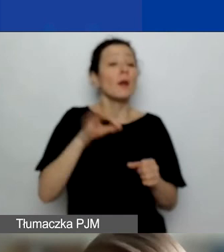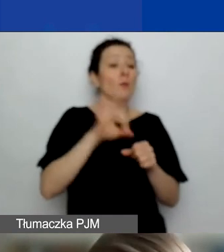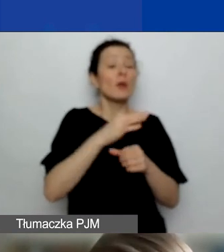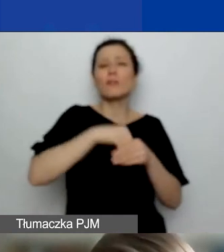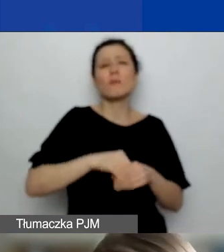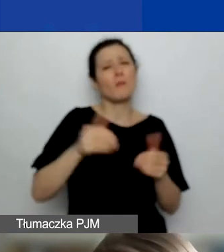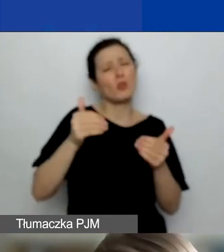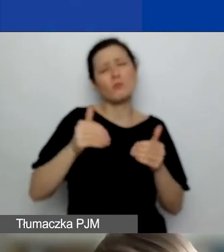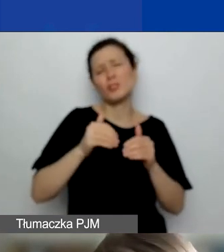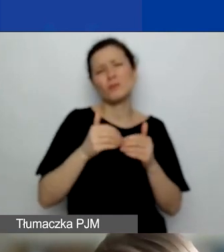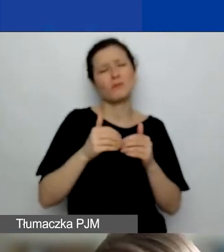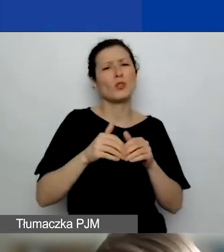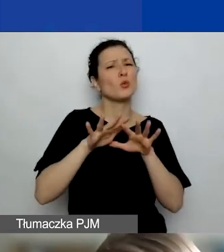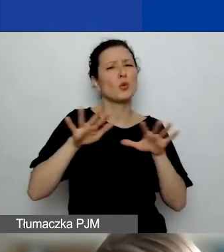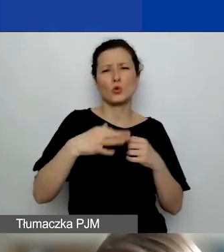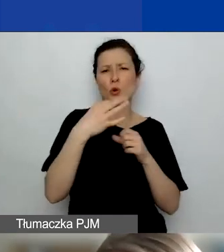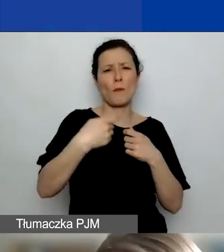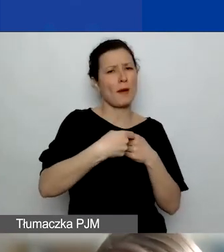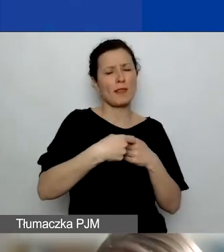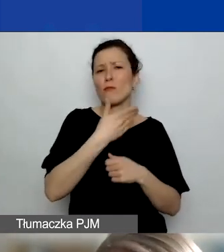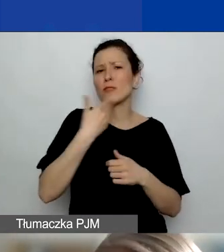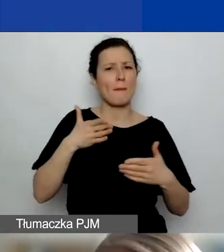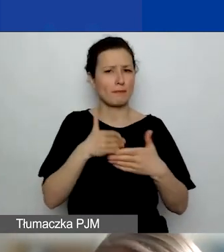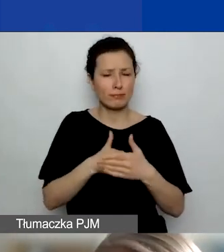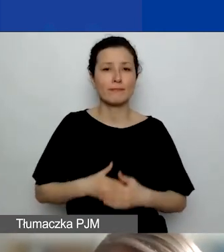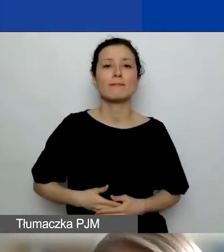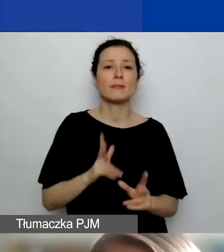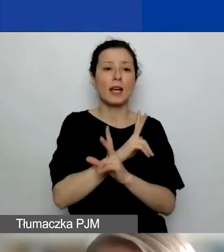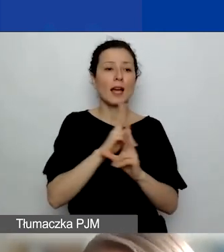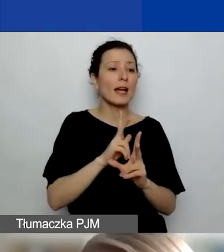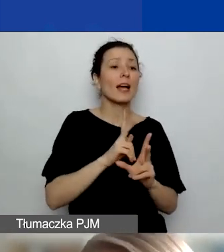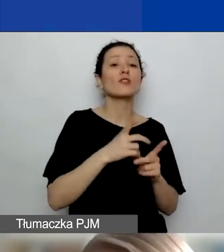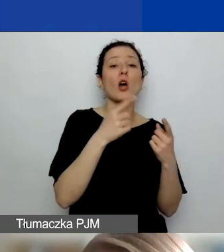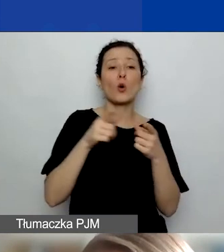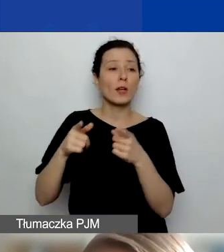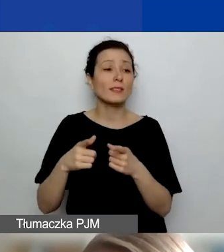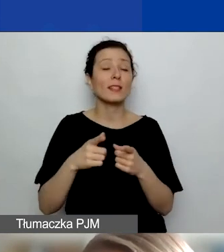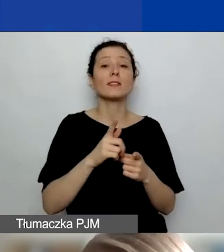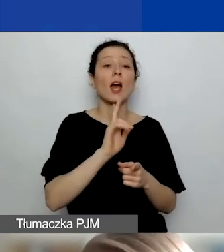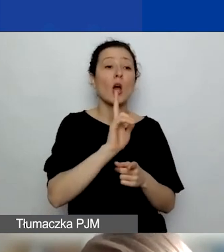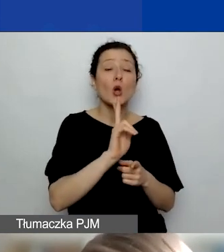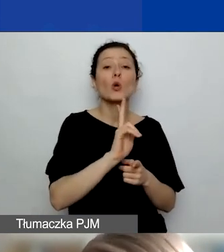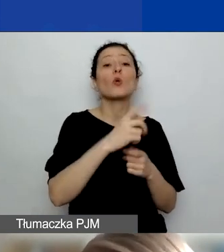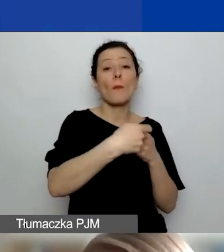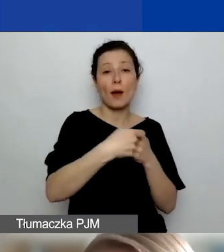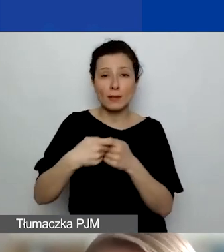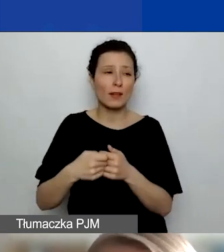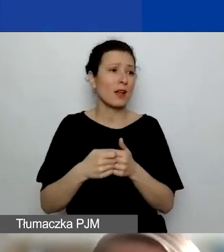a każda instytucja, każdy podmiot, który występuje w roli partnera, może taką rolę pełnić w dowolnej liczbie projektów.